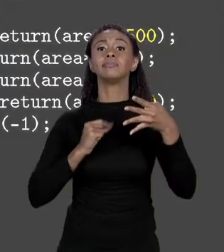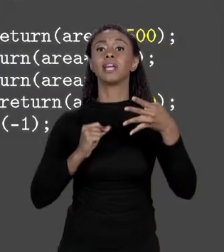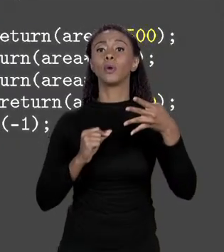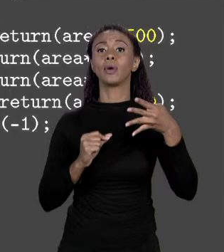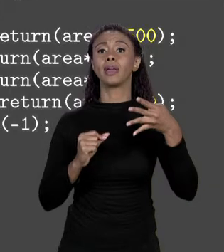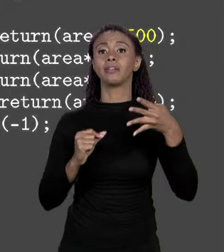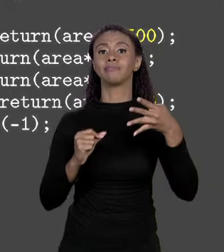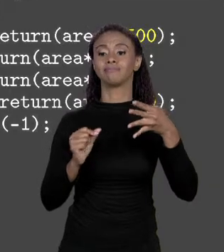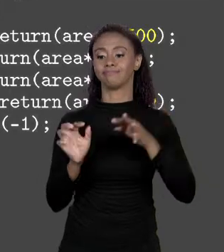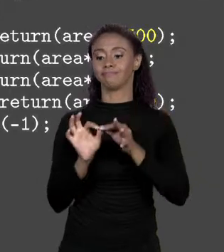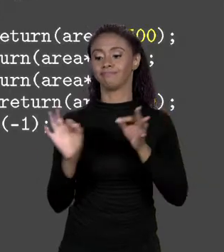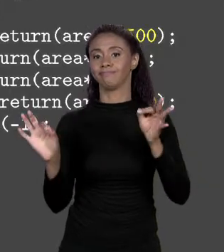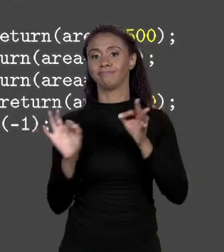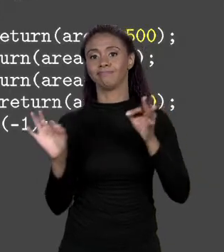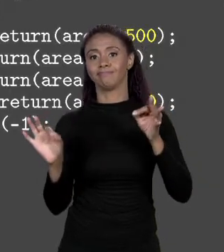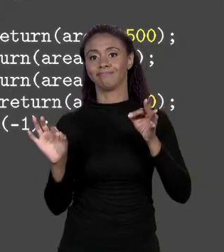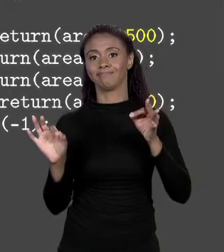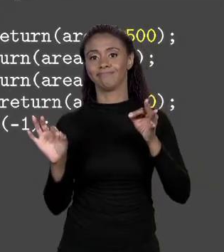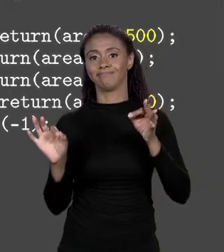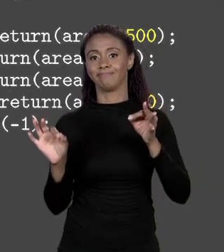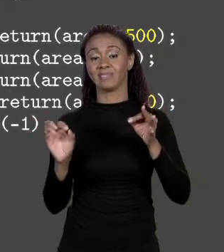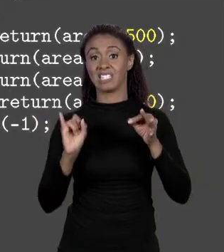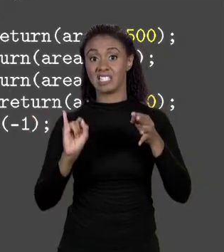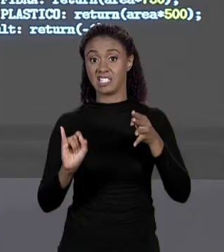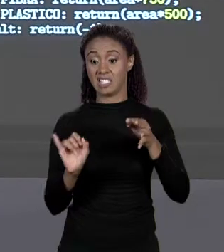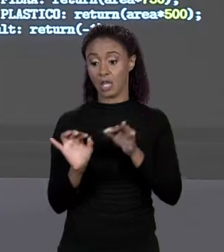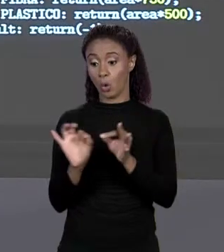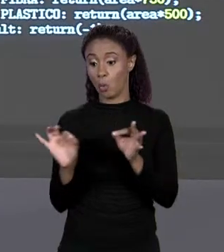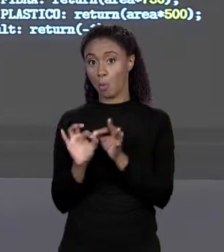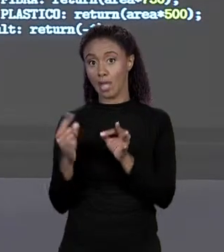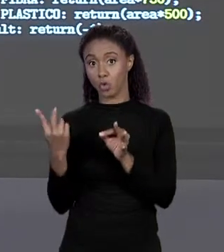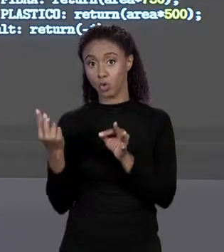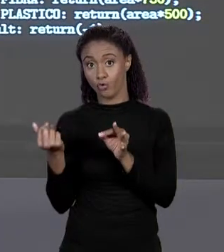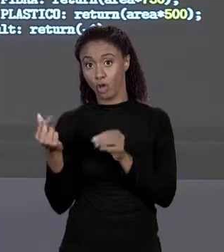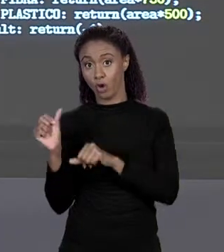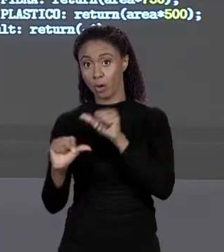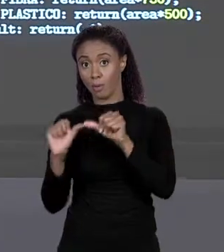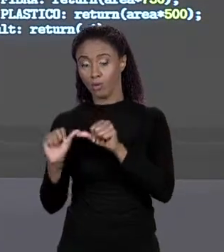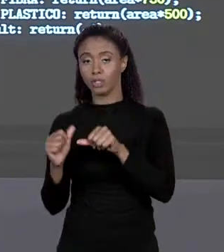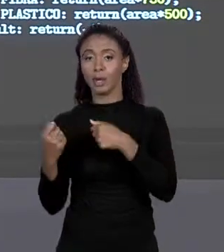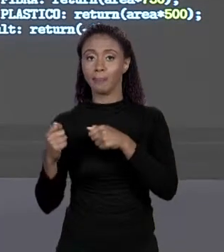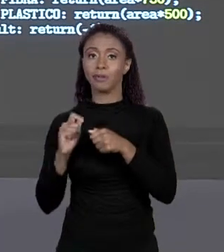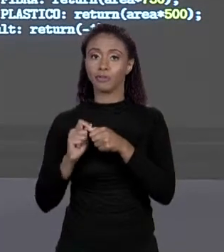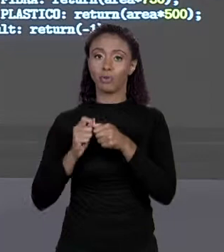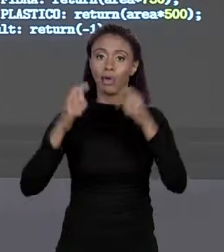QUER DIZER, SE MUDAR O PREÇO DO METRO QUADRADO, VOCÊ TEM QUE ABRIR O PROGRAMA, MUDAR O